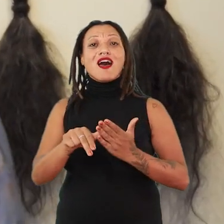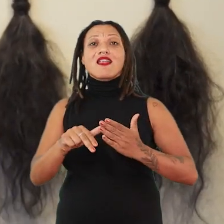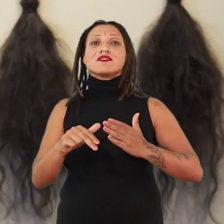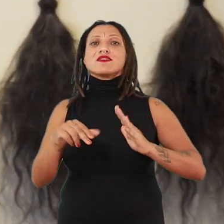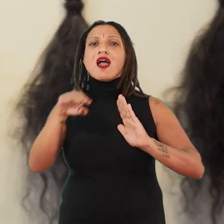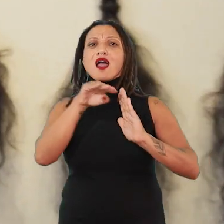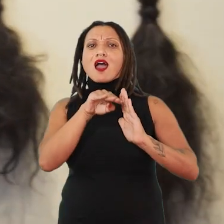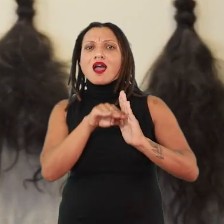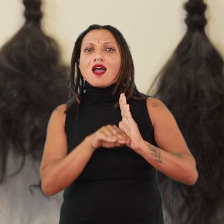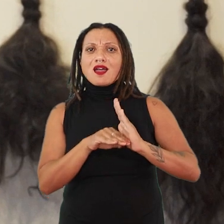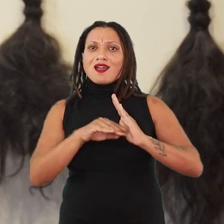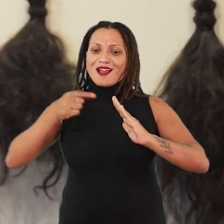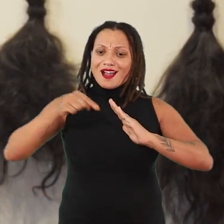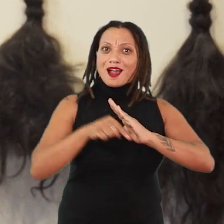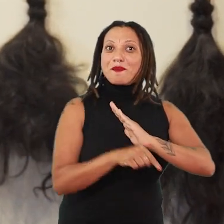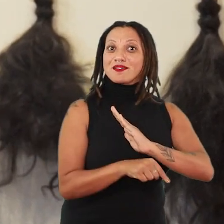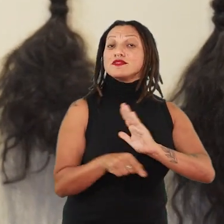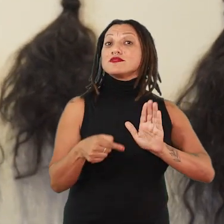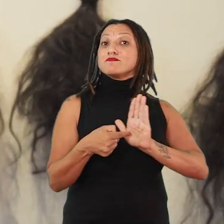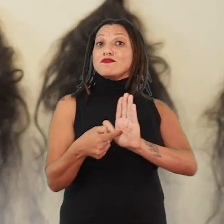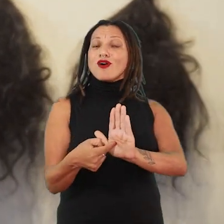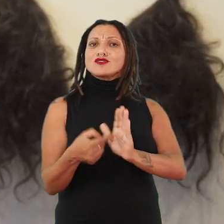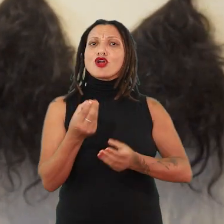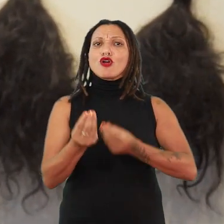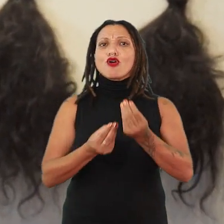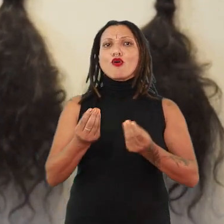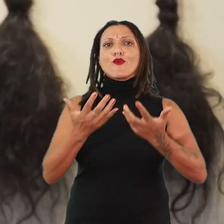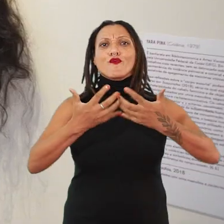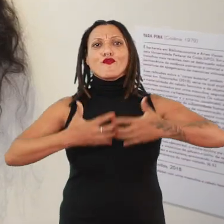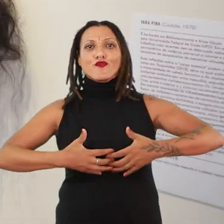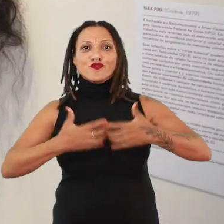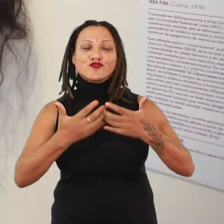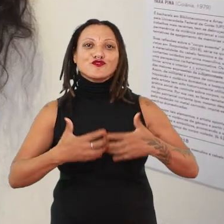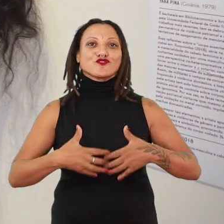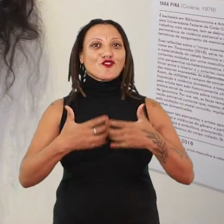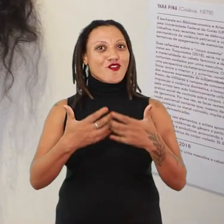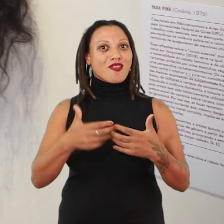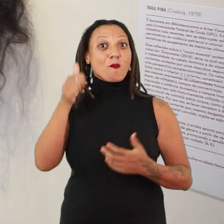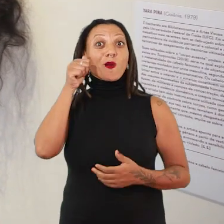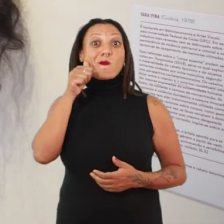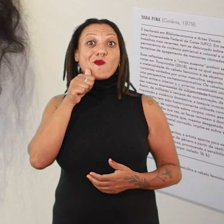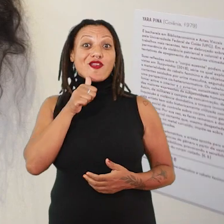também vai se refletir de que modo funciona uma mulher nesse tempo,